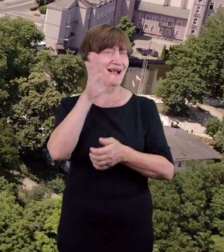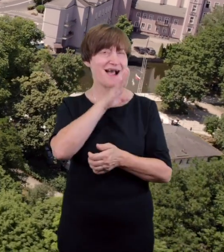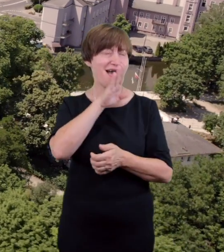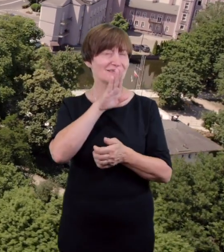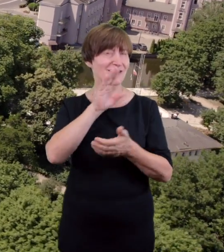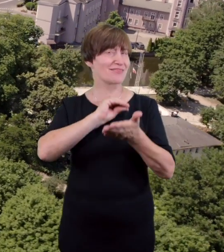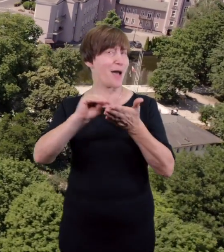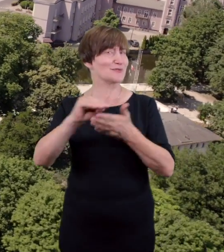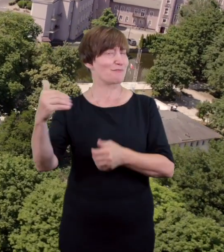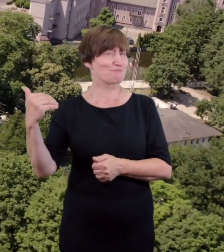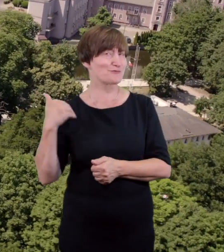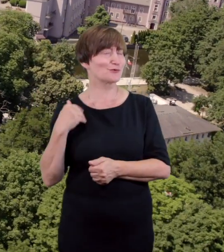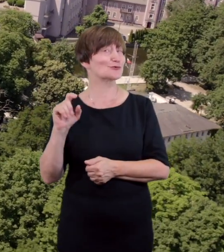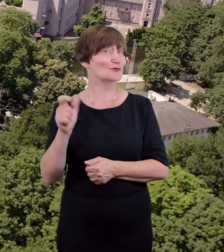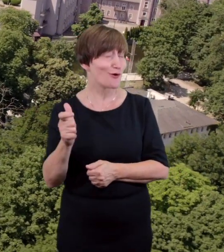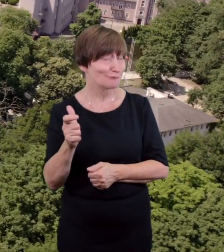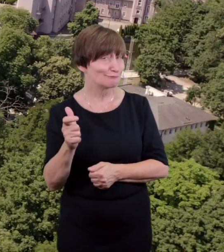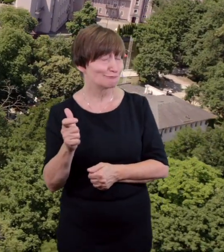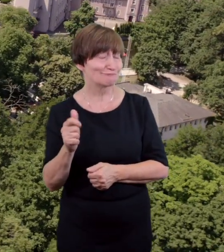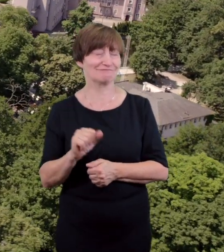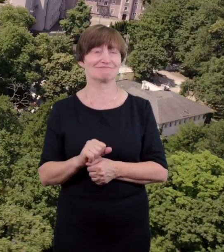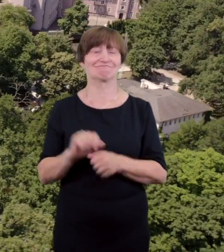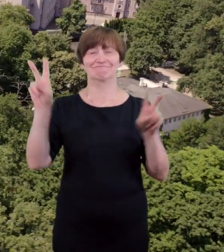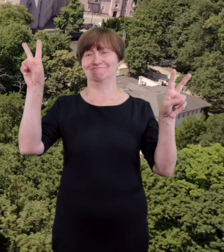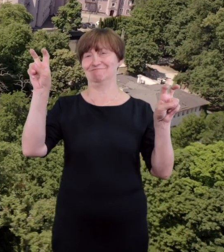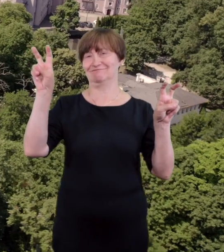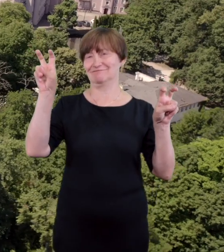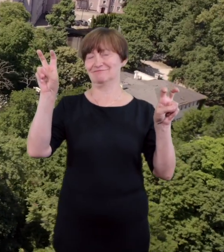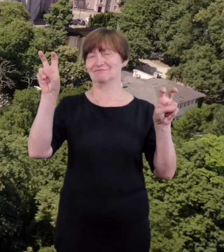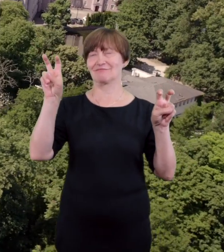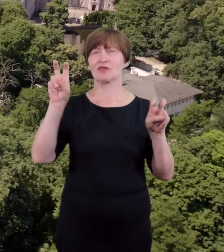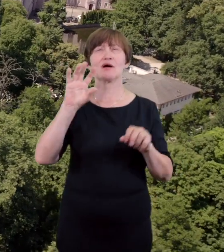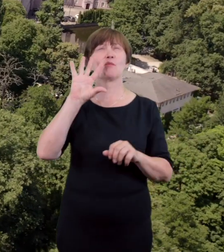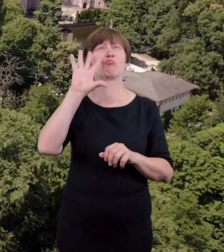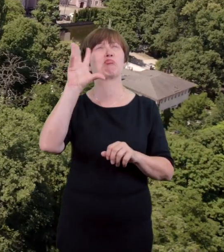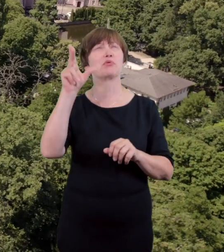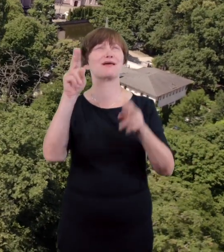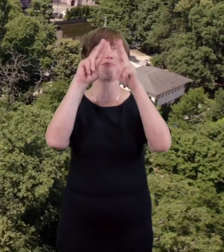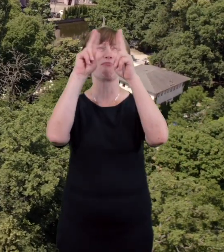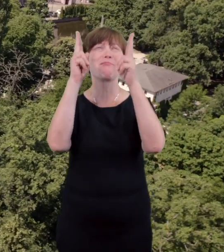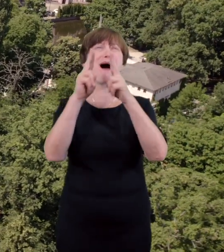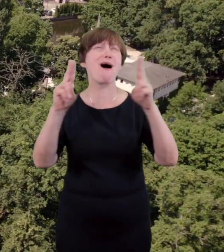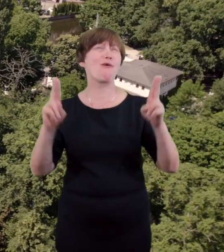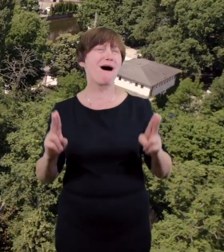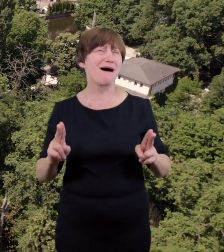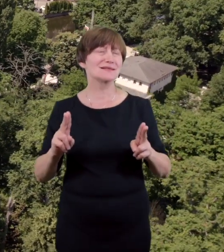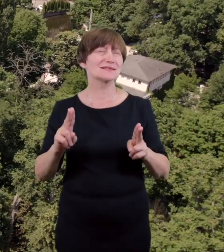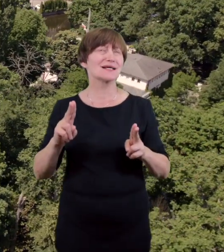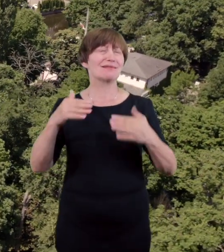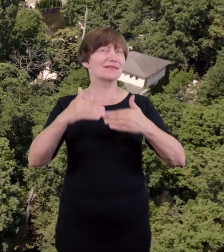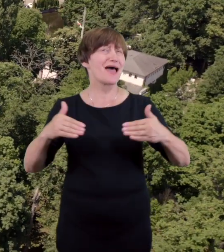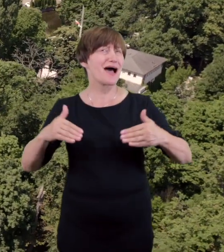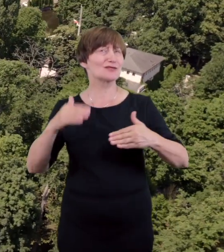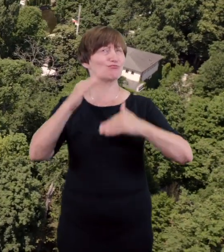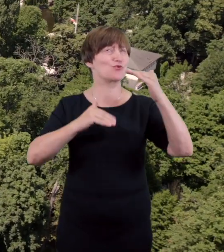Sam budynek jest niewielkich rozmiarów